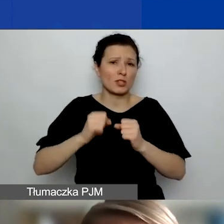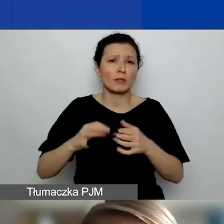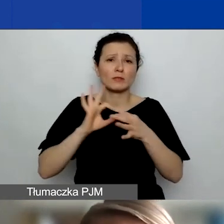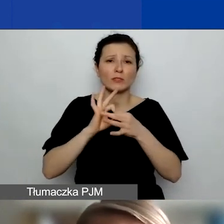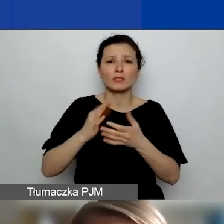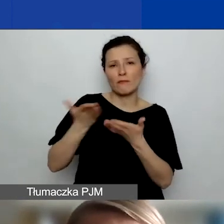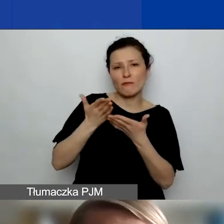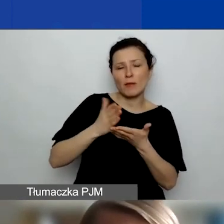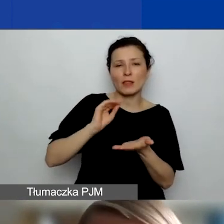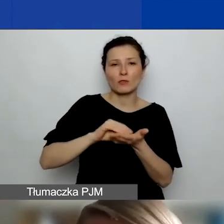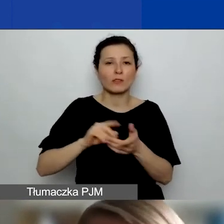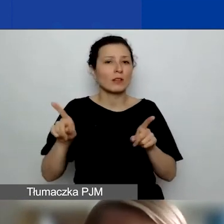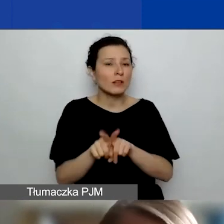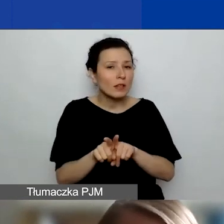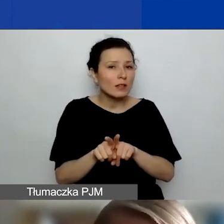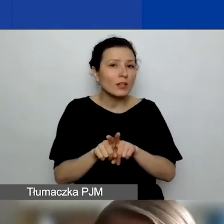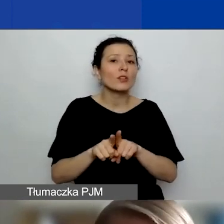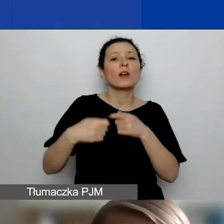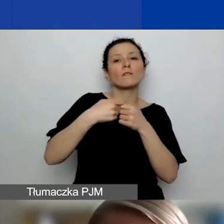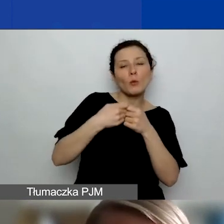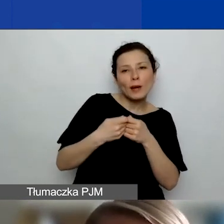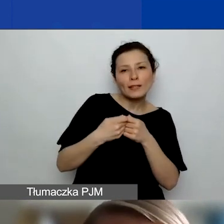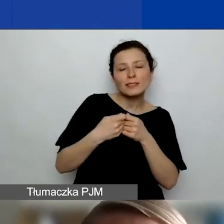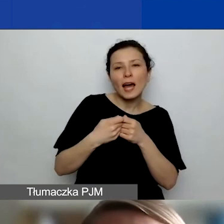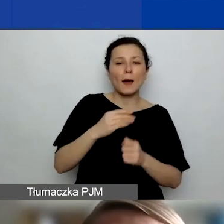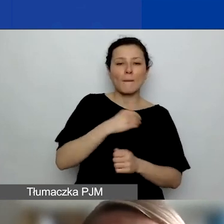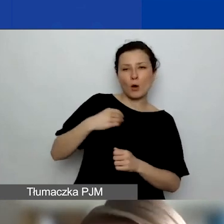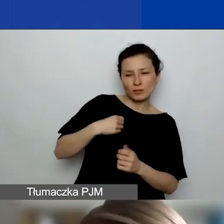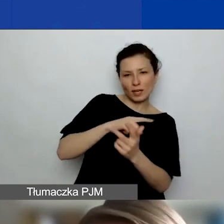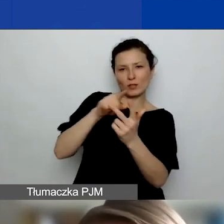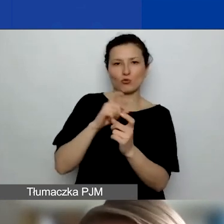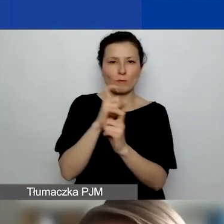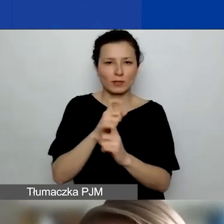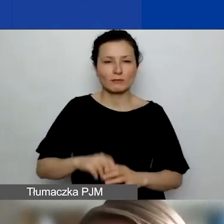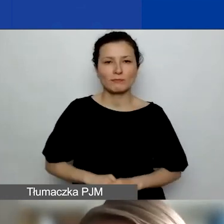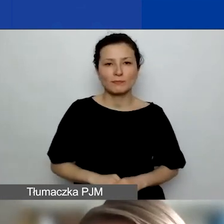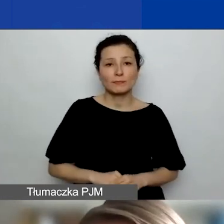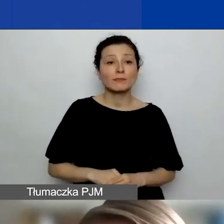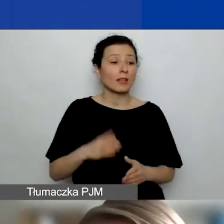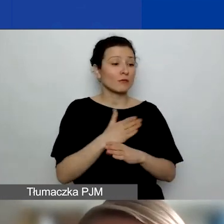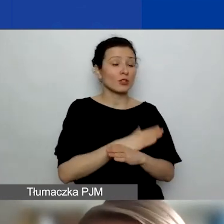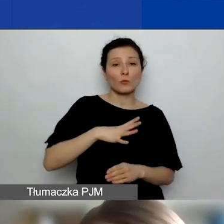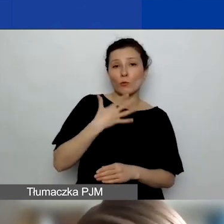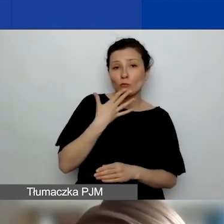czy współpracą na linii Polska - Norwegia, Liechtenstein lub Islandia. Jak było już mówione, ta wartość wynosi do 15%